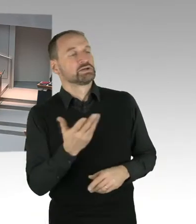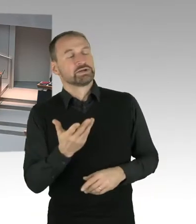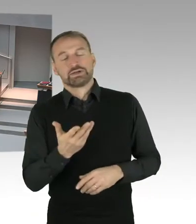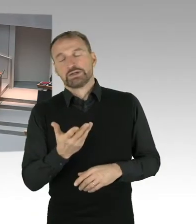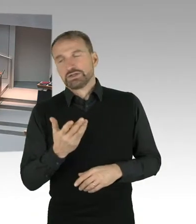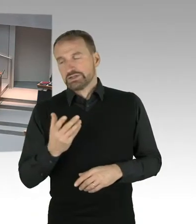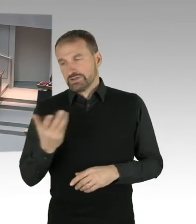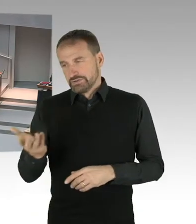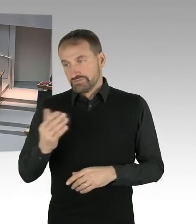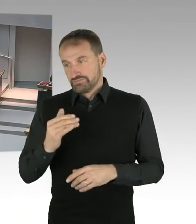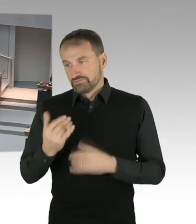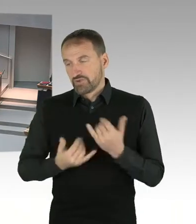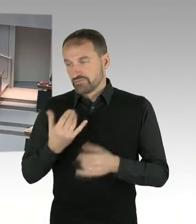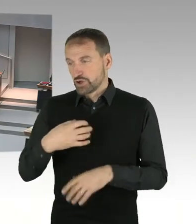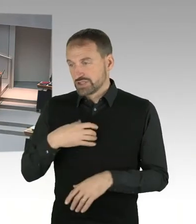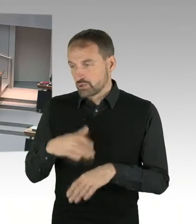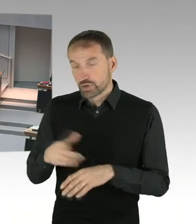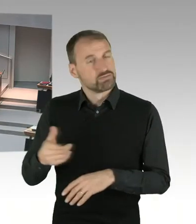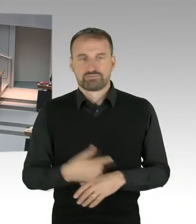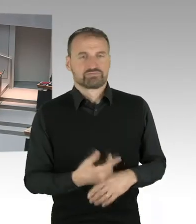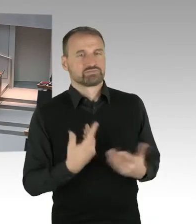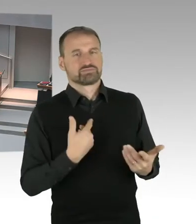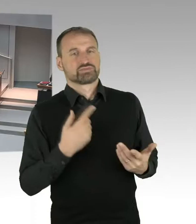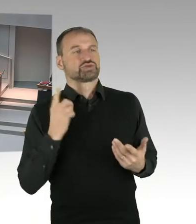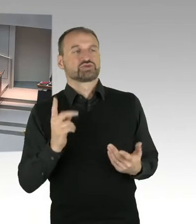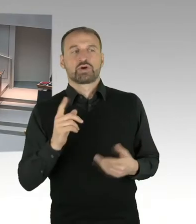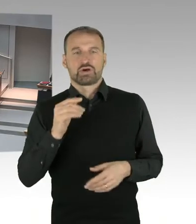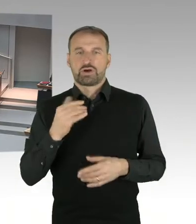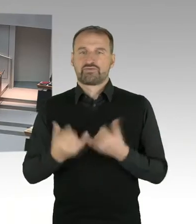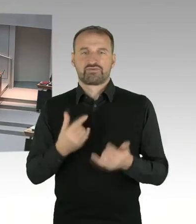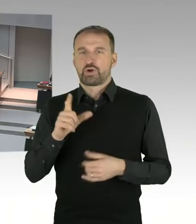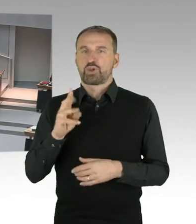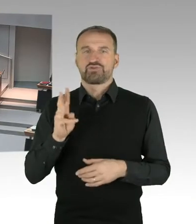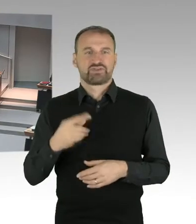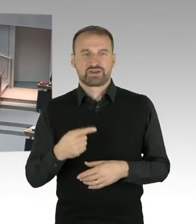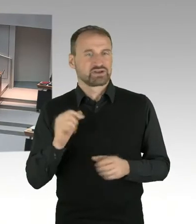dass man überhaupt einen Gelände abtritt, für einen Stadionneubau. Eine solche Entscheidung ist noch nicht getroffen.